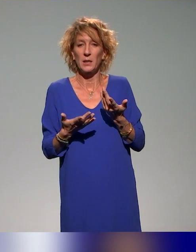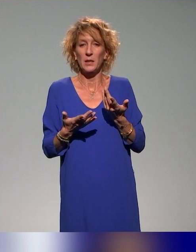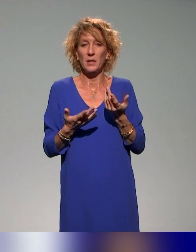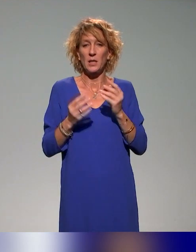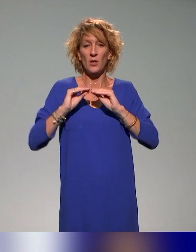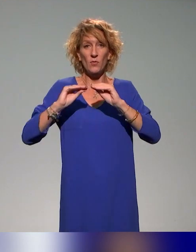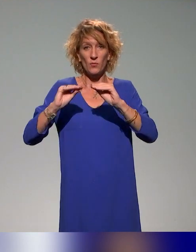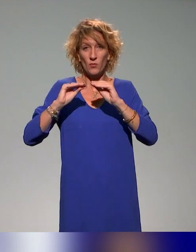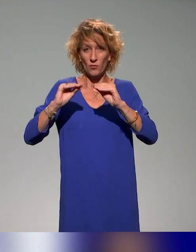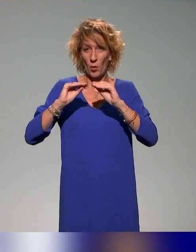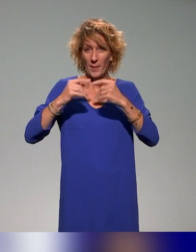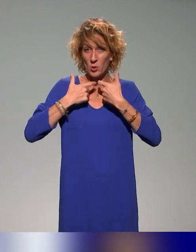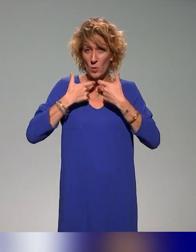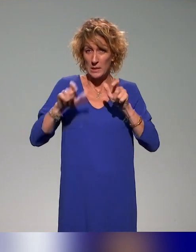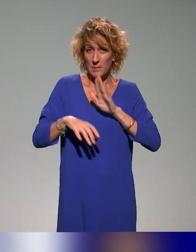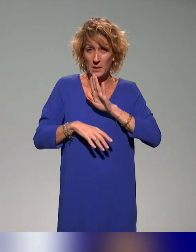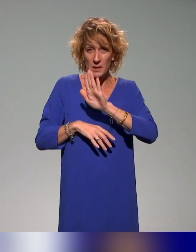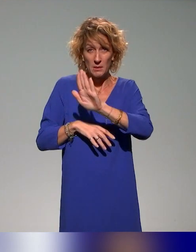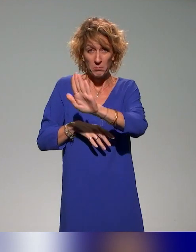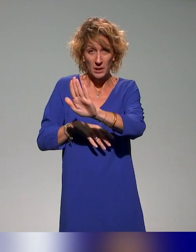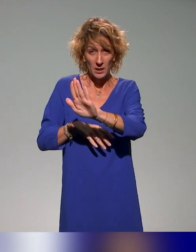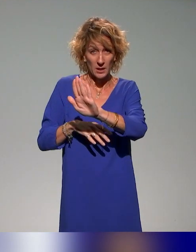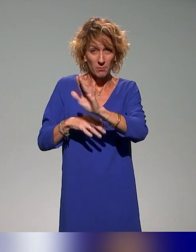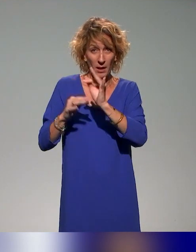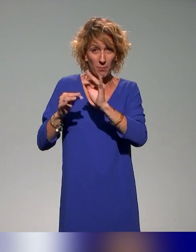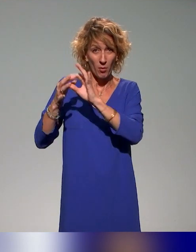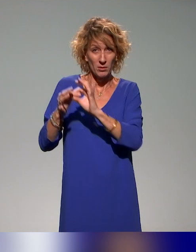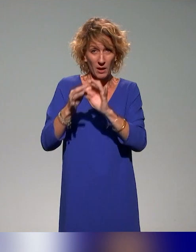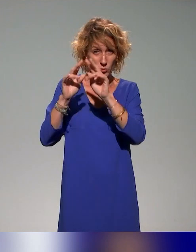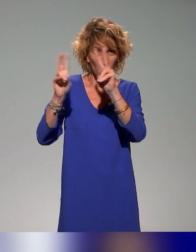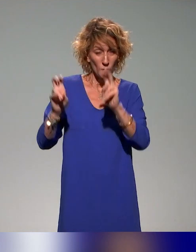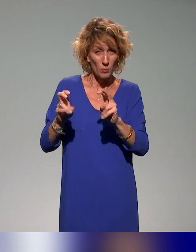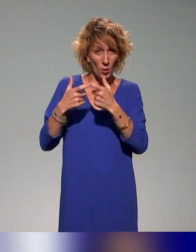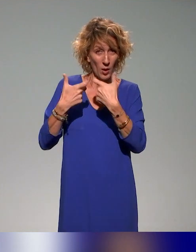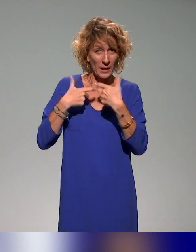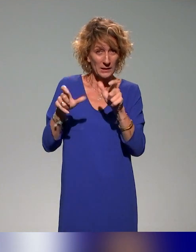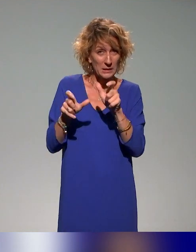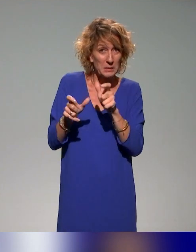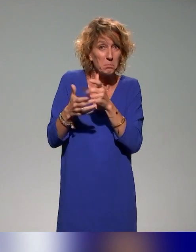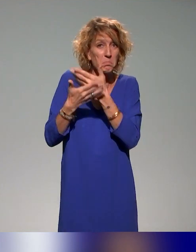dédiée à l'accessibilité des documents. En revanche, il y a dans beaucoup d'établissements des modules de